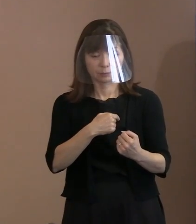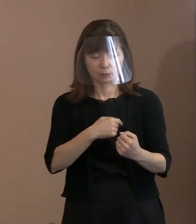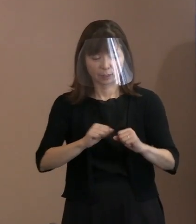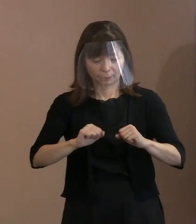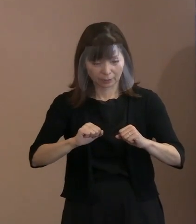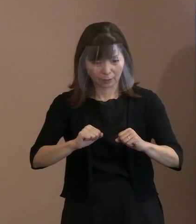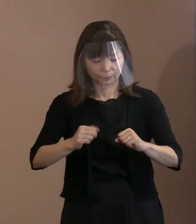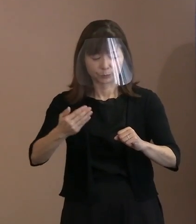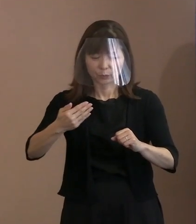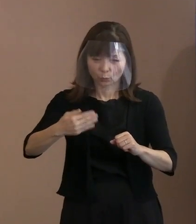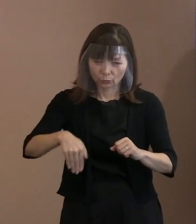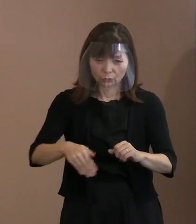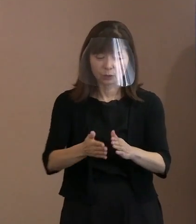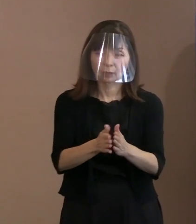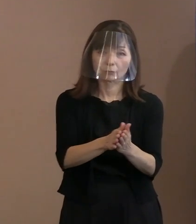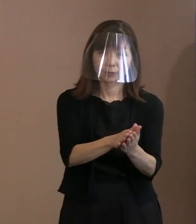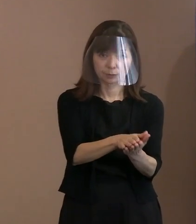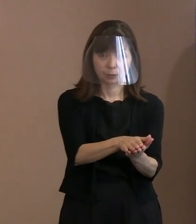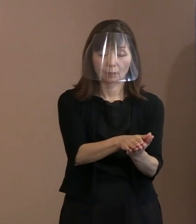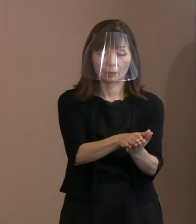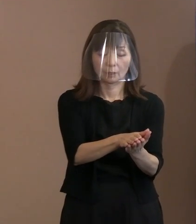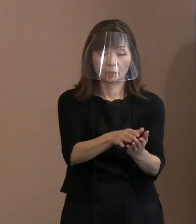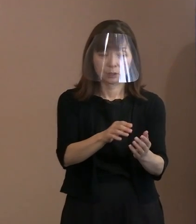この精神を引き継ぐということで